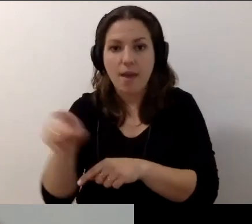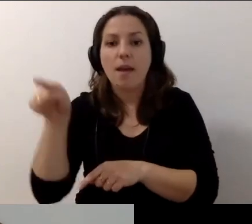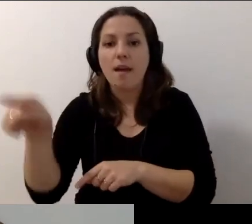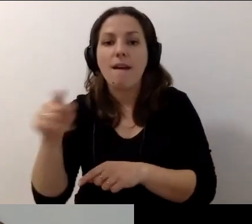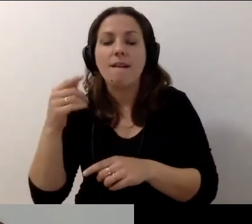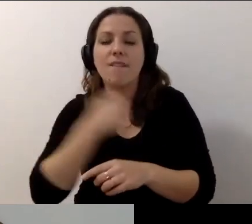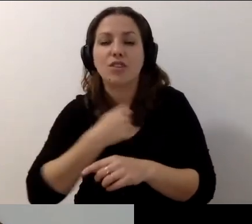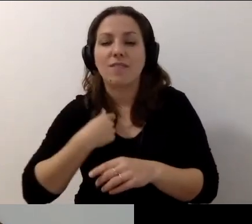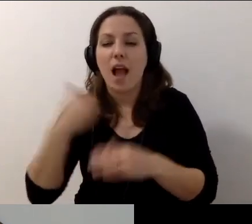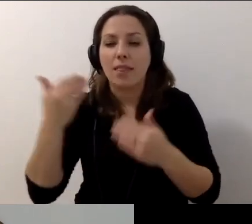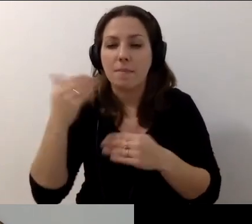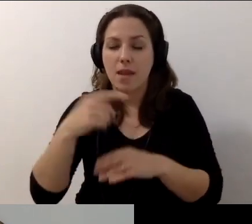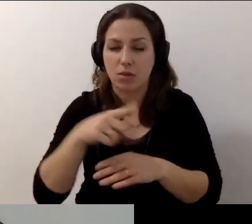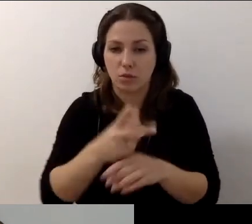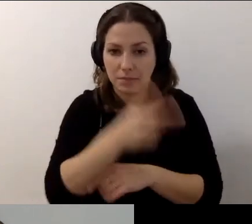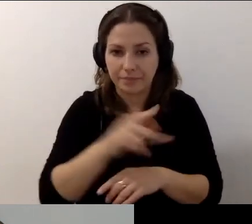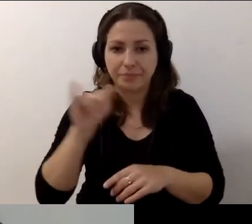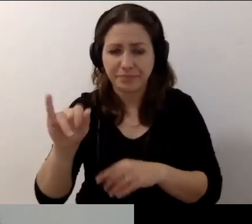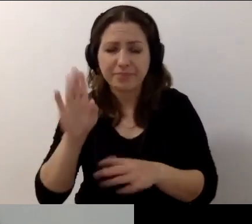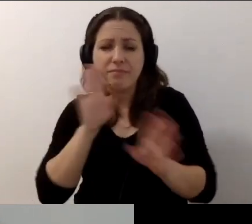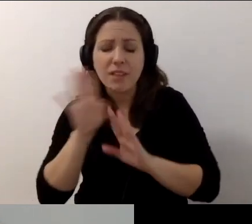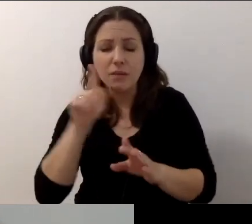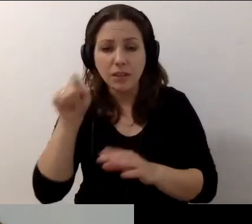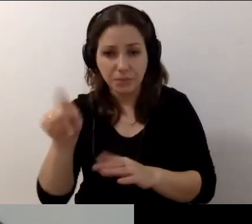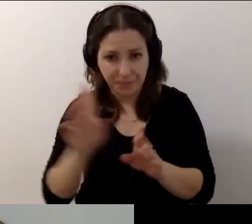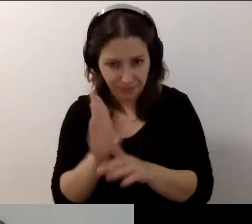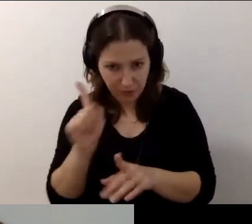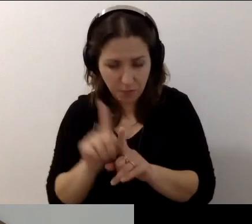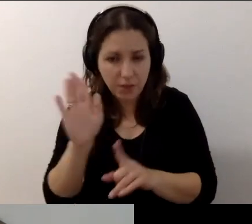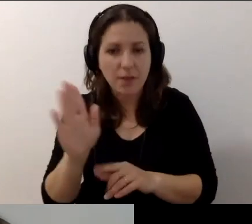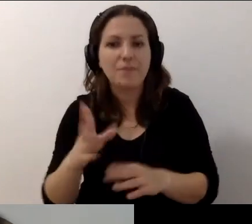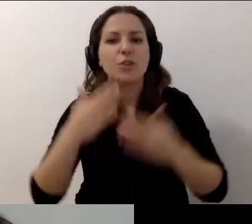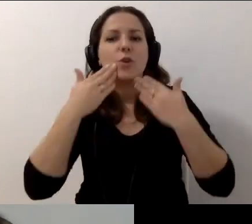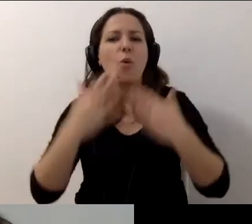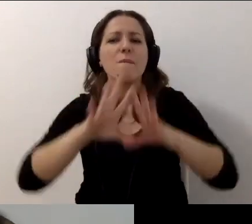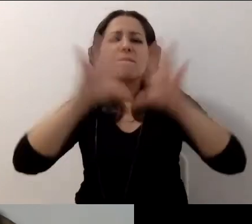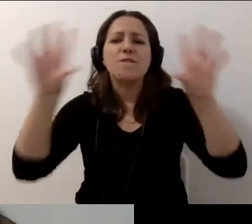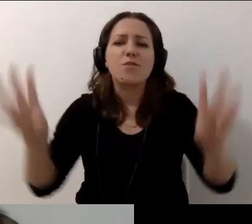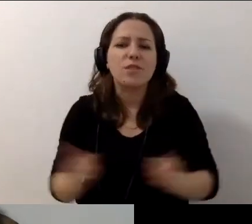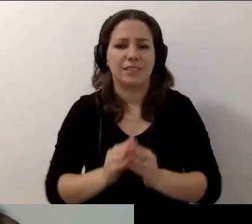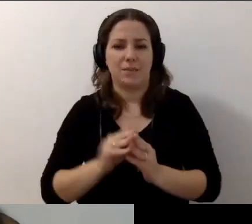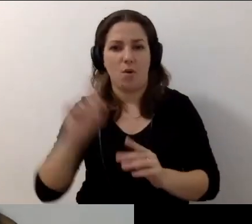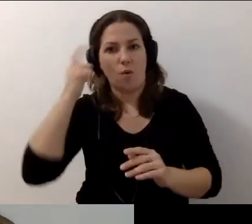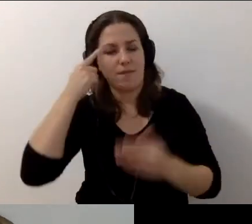oraz na fanpage'u Warszawa Dostępna na Facebooku. Dziękuję wszystkim, którzy byli. Przede wszystkim tobie, Robercie.